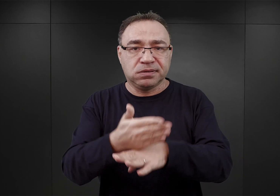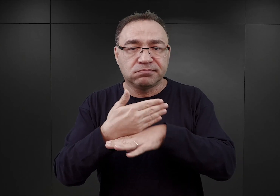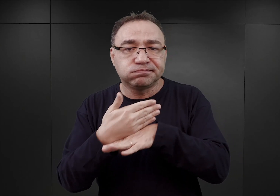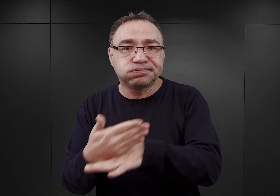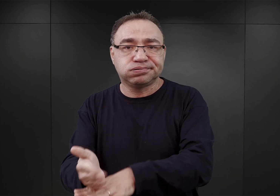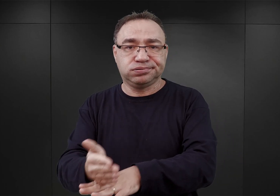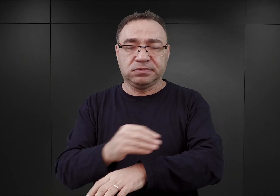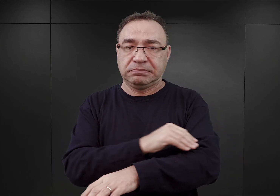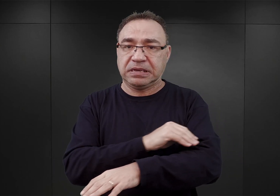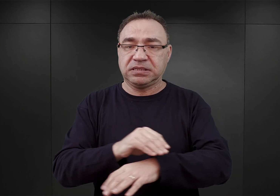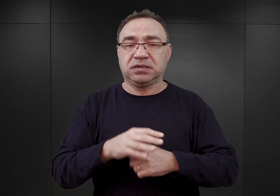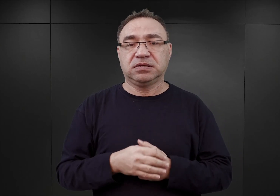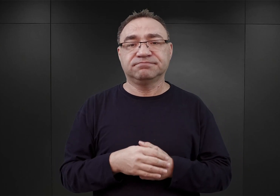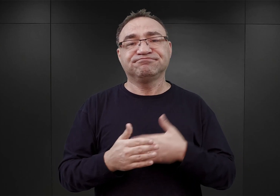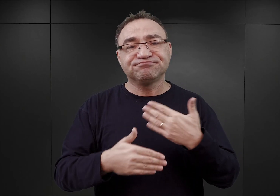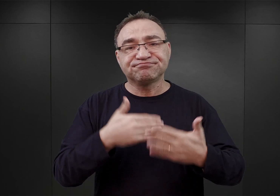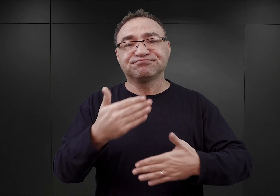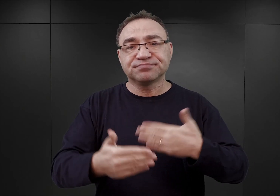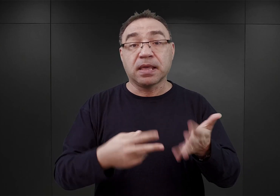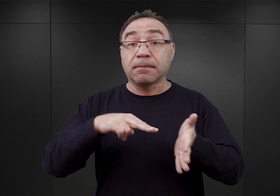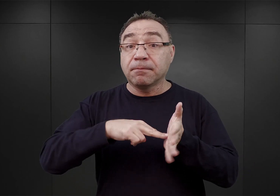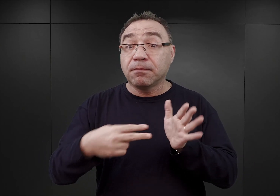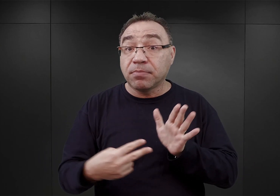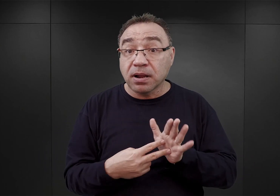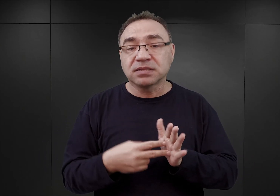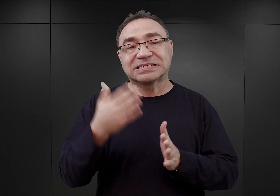W rezultacie pierwszy plan, jaki znamy obozu Auschwitz,